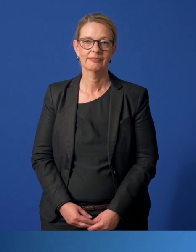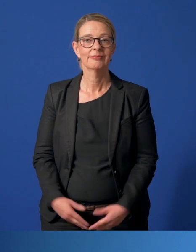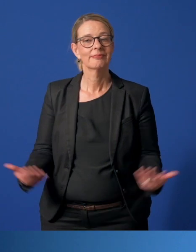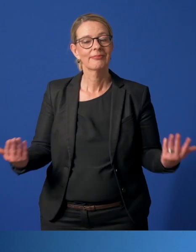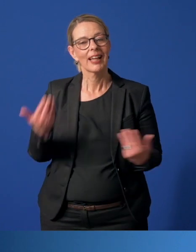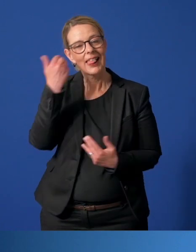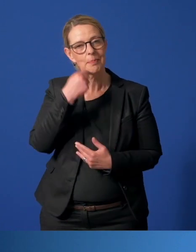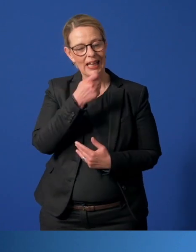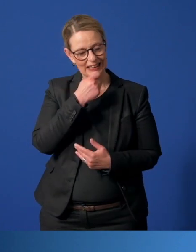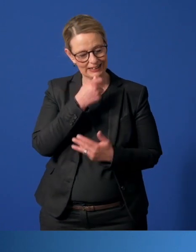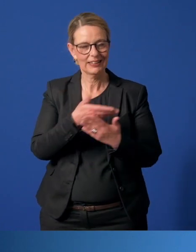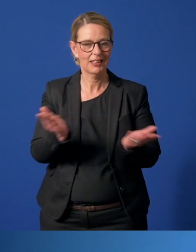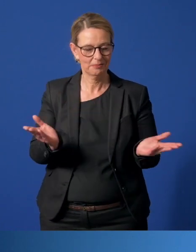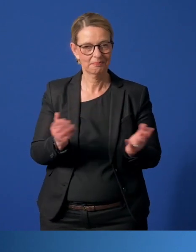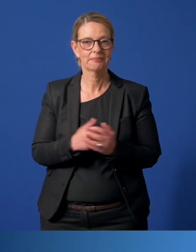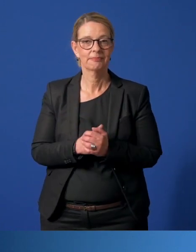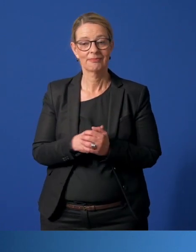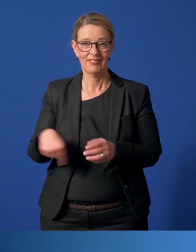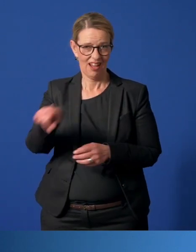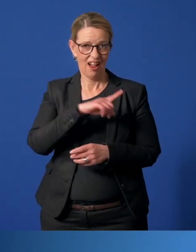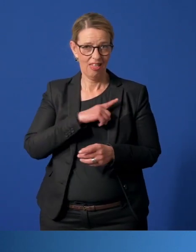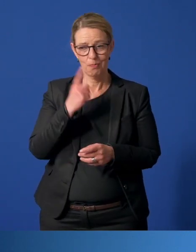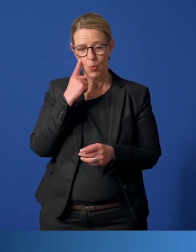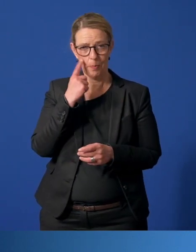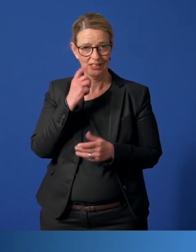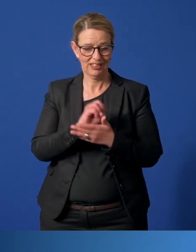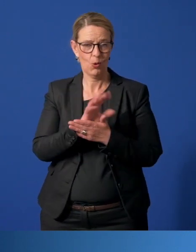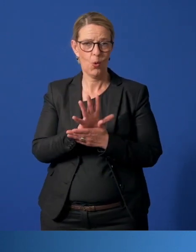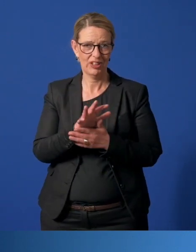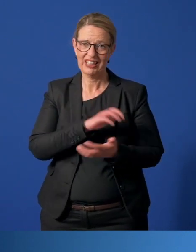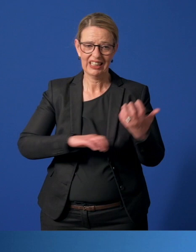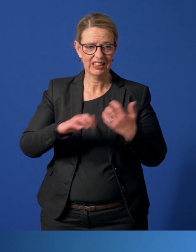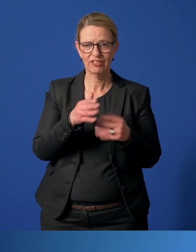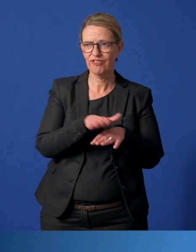Liebe Essenerinnen, liebe Essener, wir alle erleben die aktuelle Corona-Krise ganz unterschiedlich.